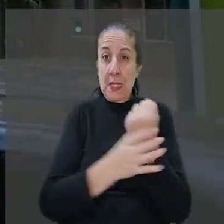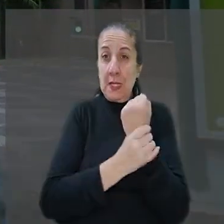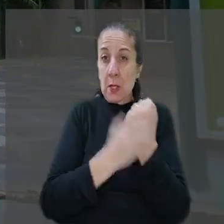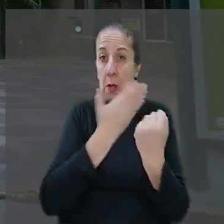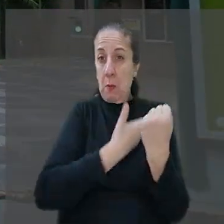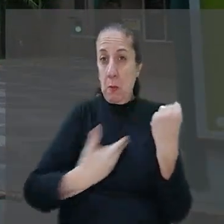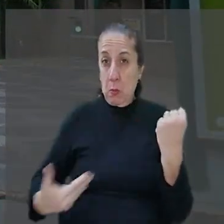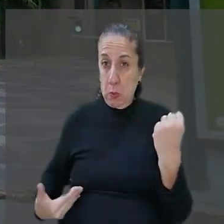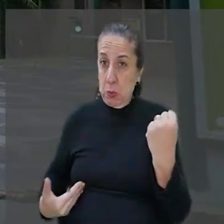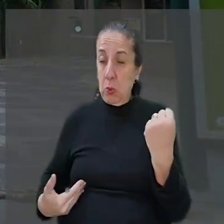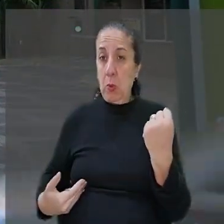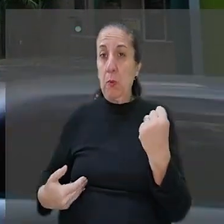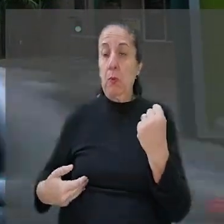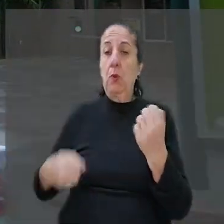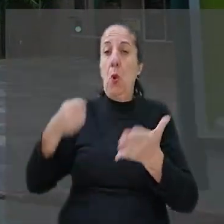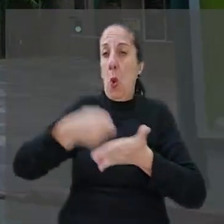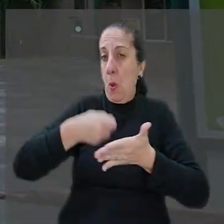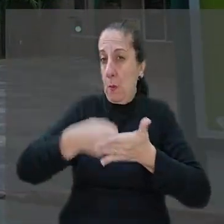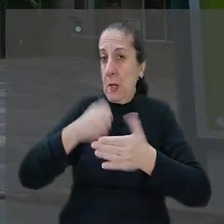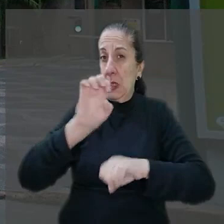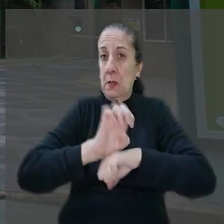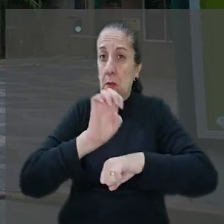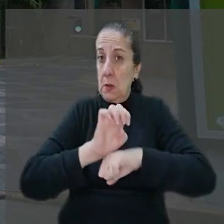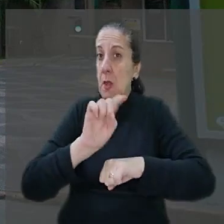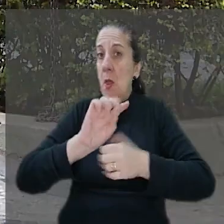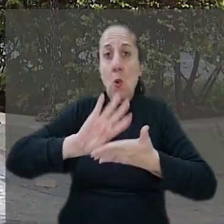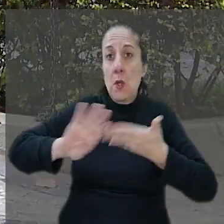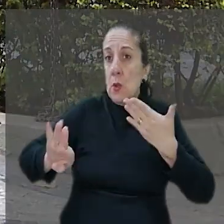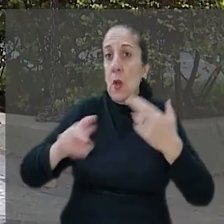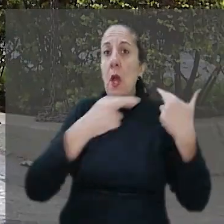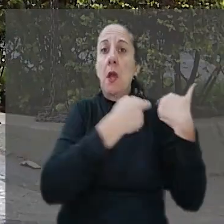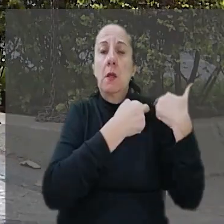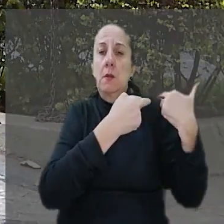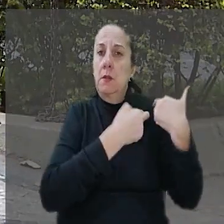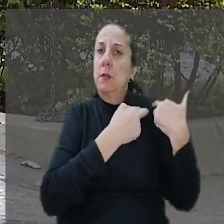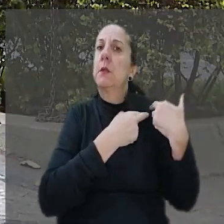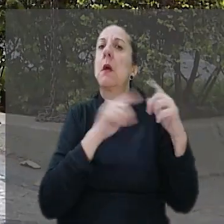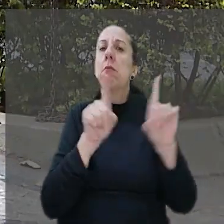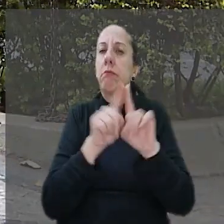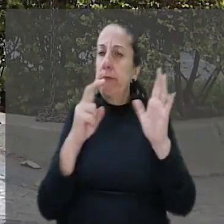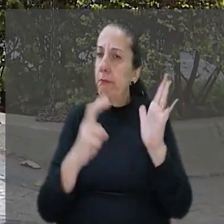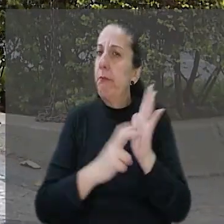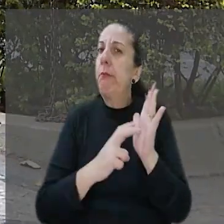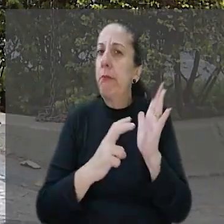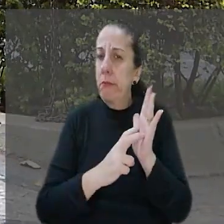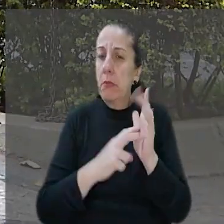um dever do Estado não exclui por si só a responsabilidade do empregador, pois cabe a